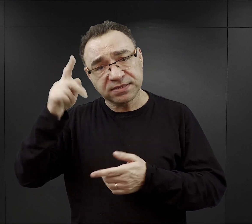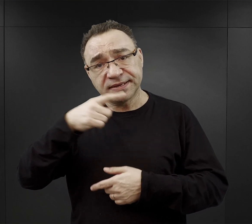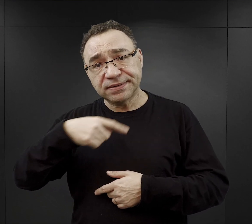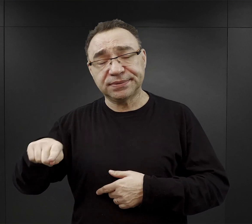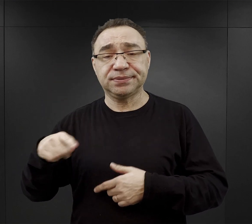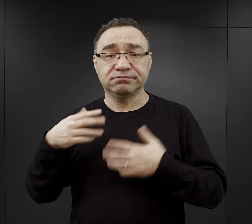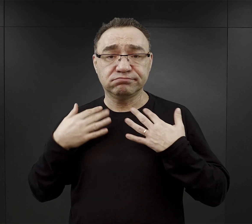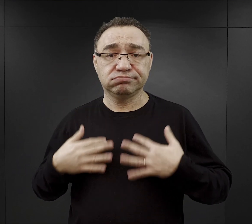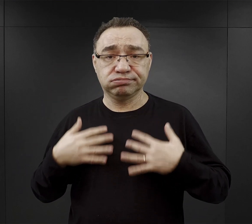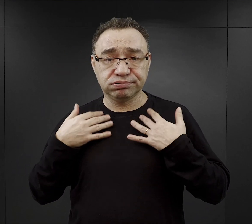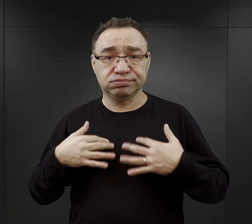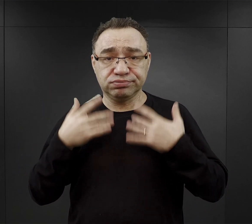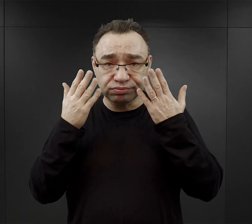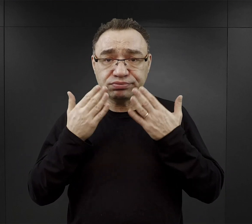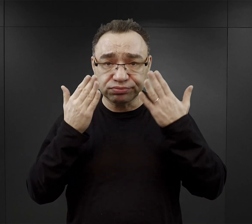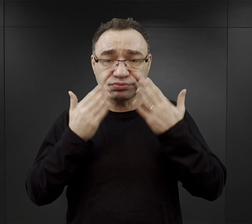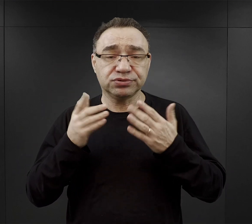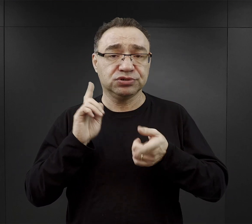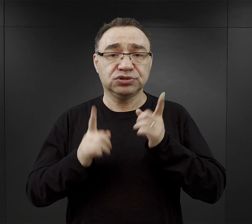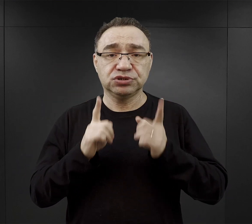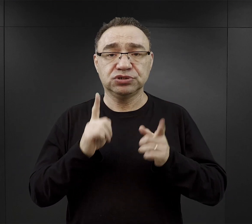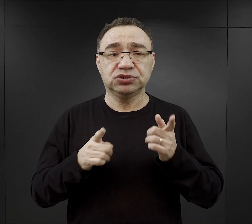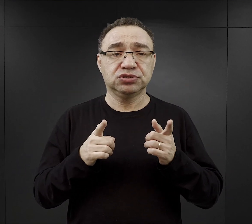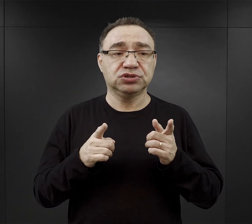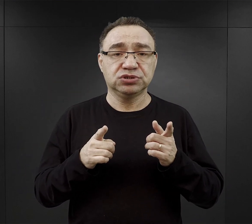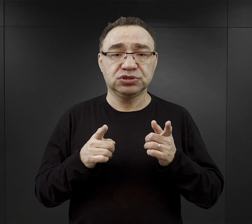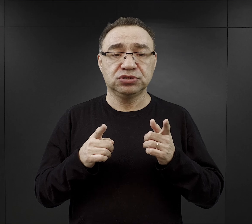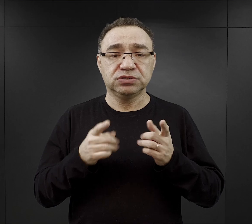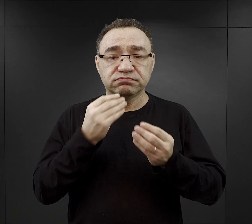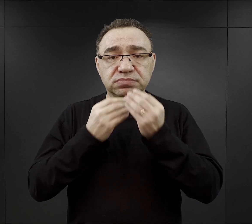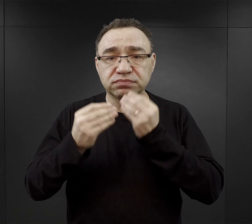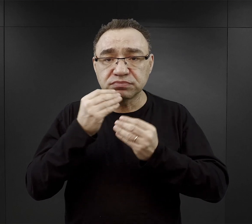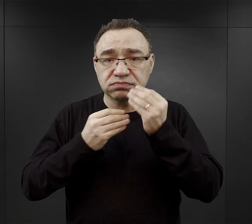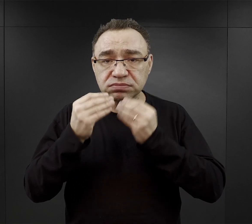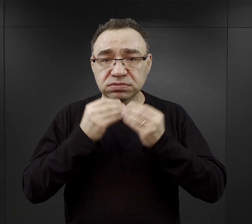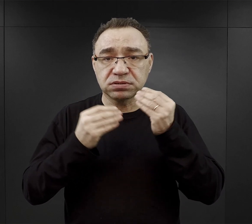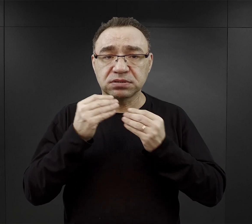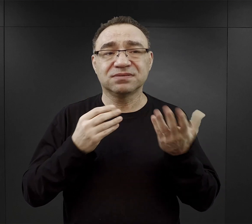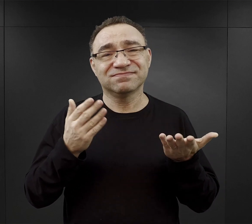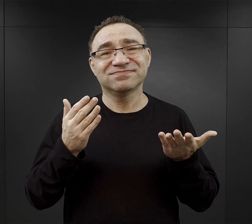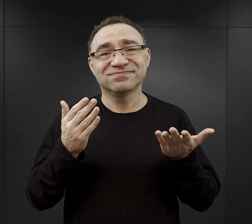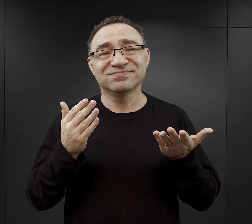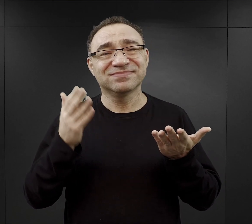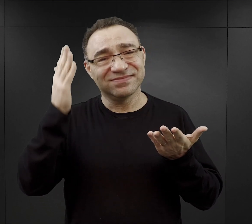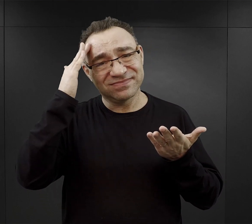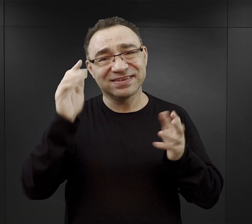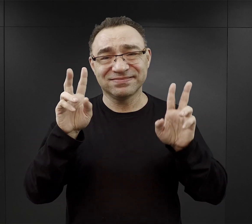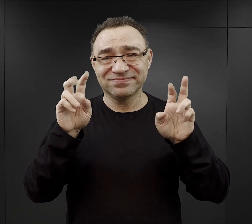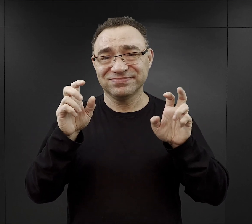umyć się, spożyć to „śniadanie”, ale znowu chciałbym podkreślić, że w cudzysłowie.